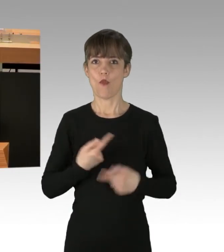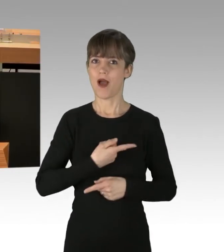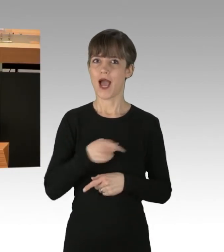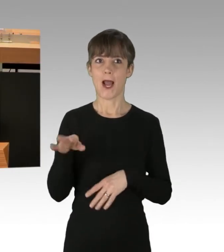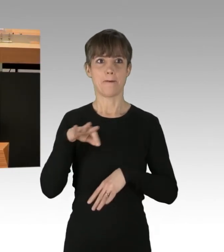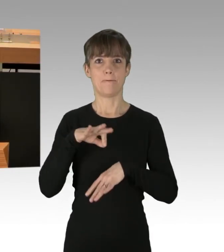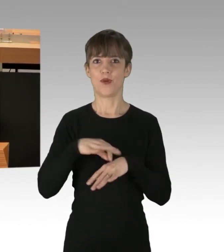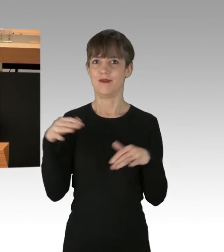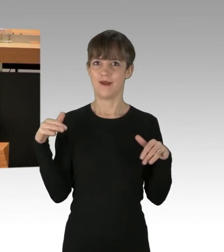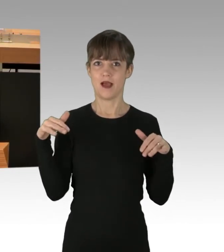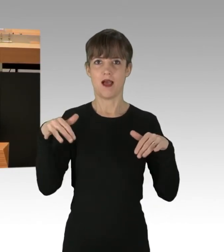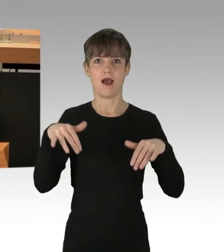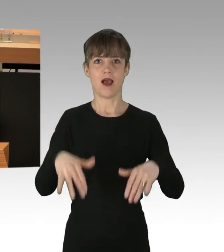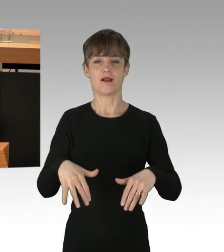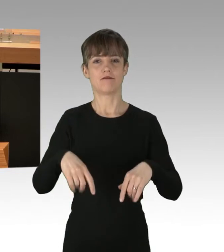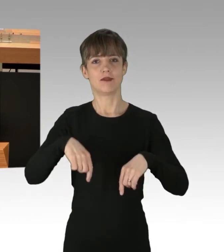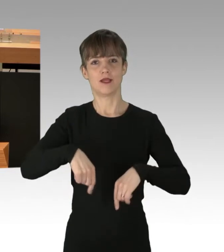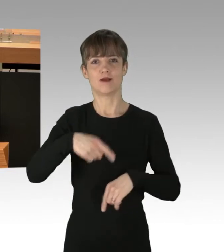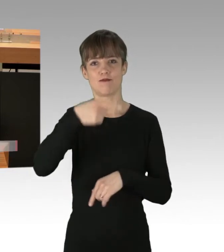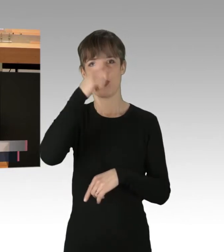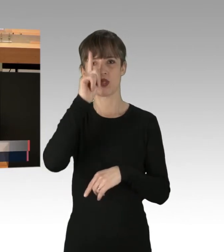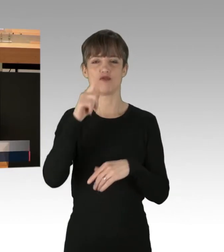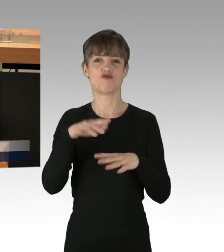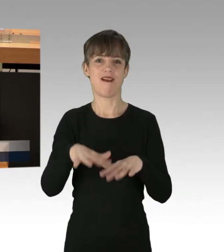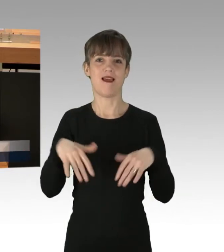hier im preußischen Landtag angekommen sind,